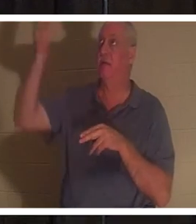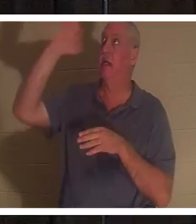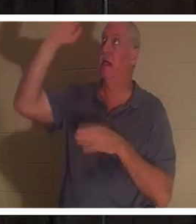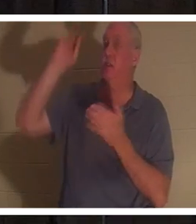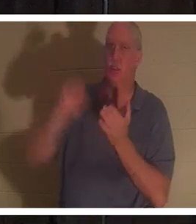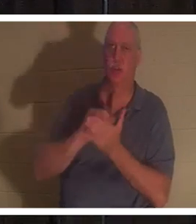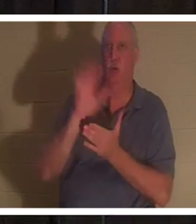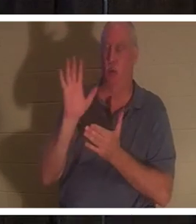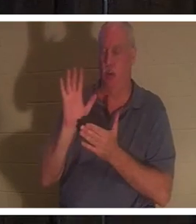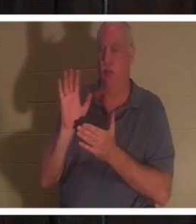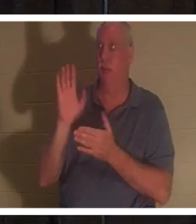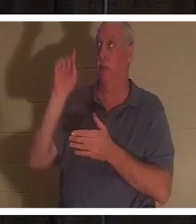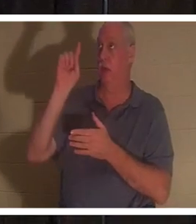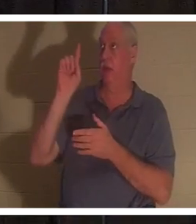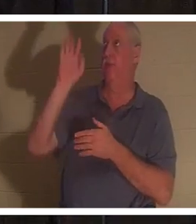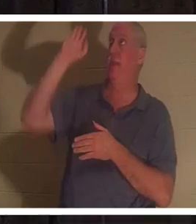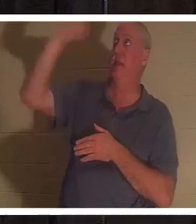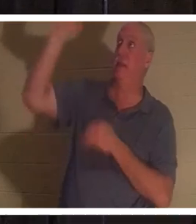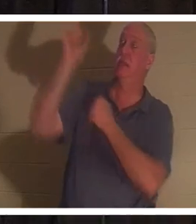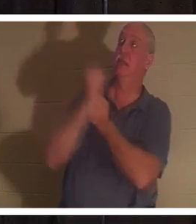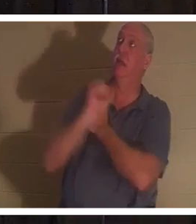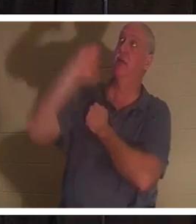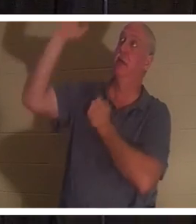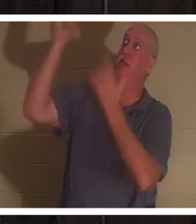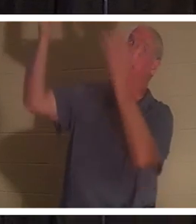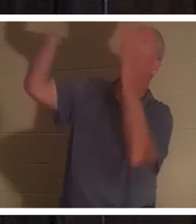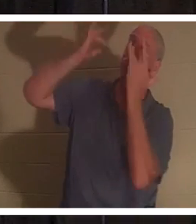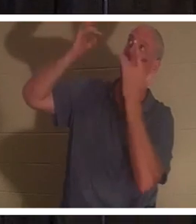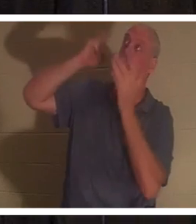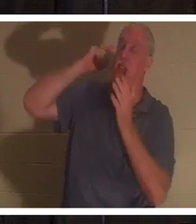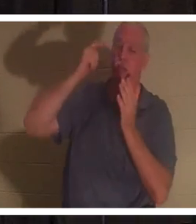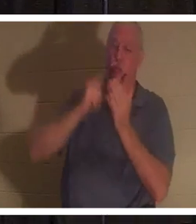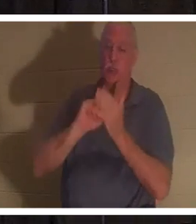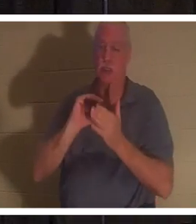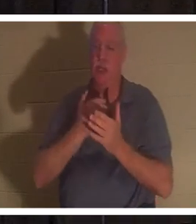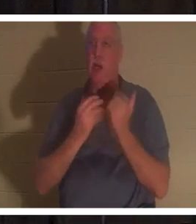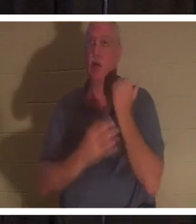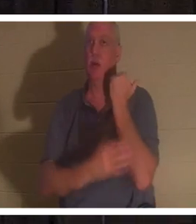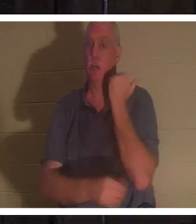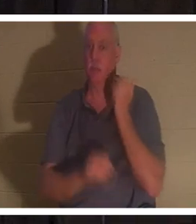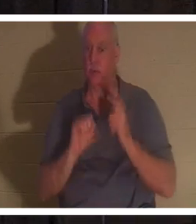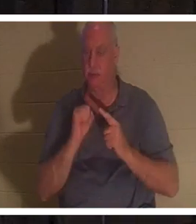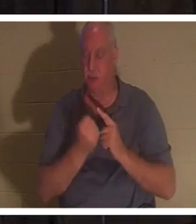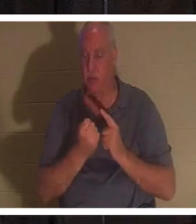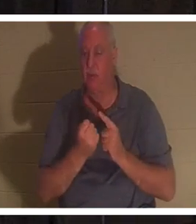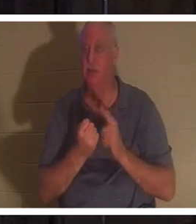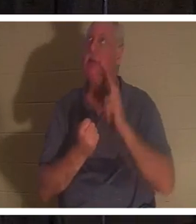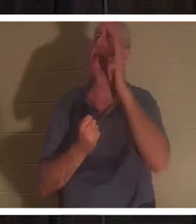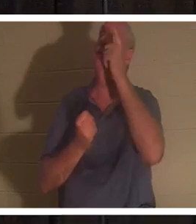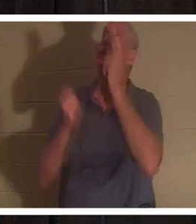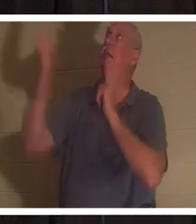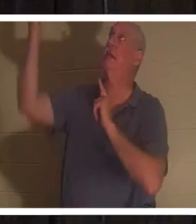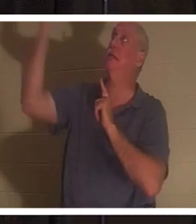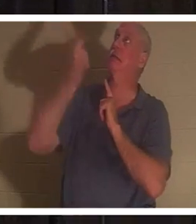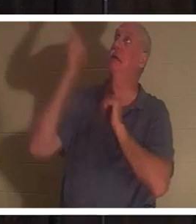그의 사랑과 자비로 우리의 열악한 상태를 인정하셨습니다. 말하자면 사다리를 타고 내려오셔서